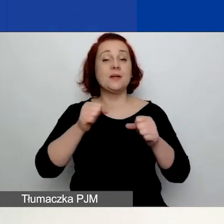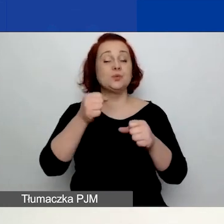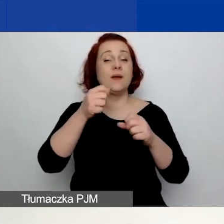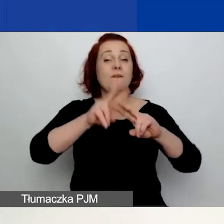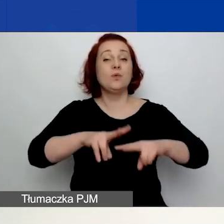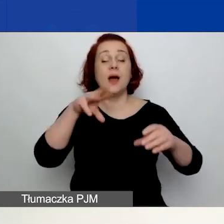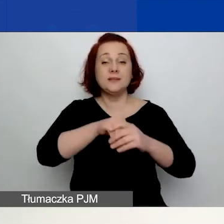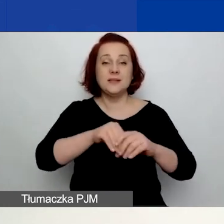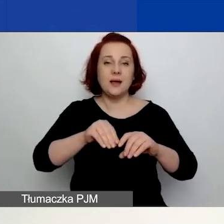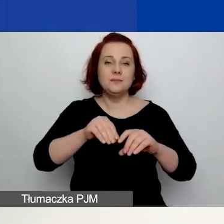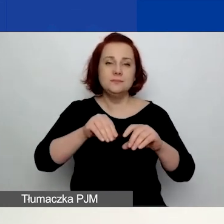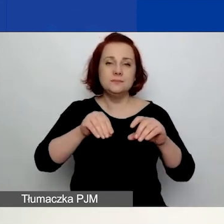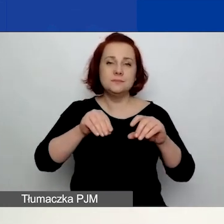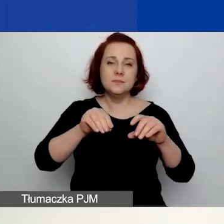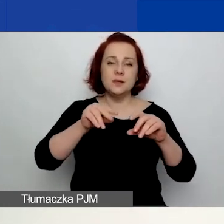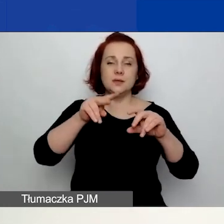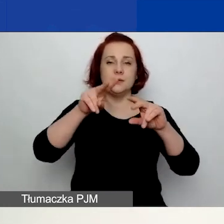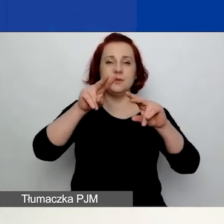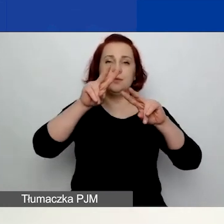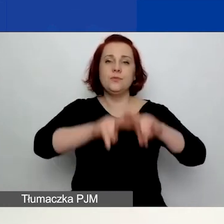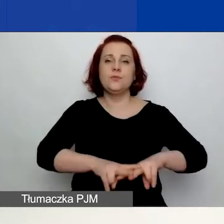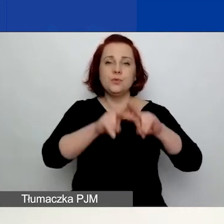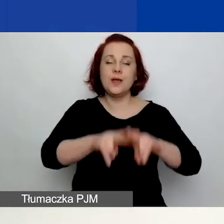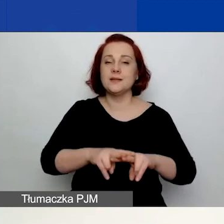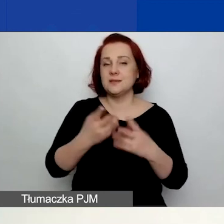Dzisiaj powiem o generatorze wniosków, formularzu i załącznikach.